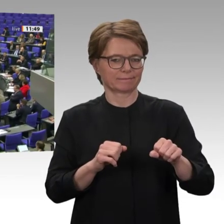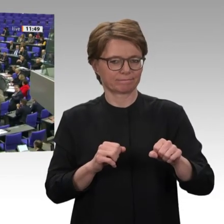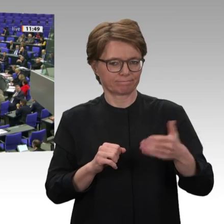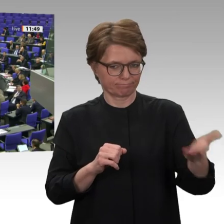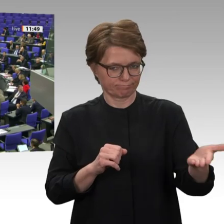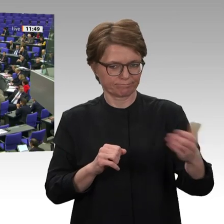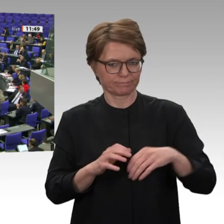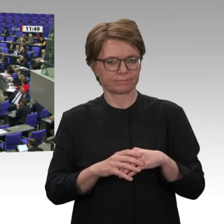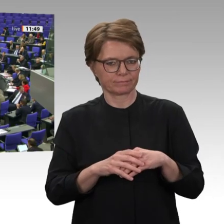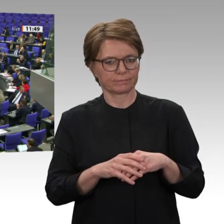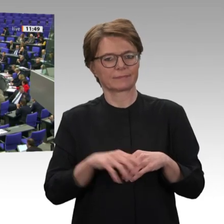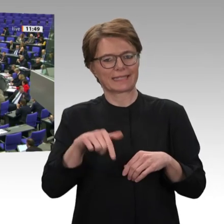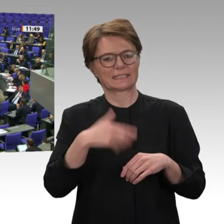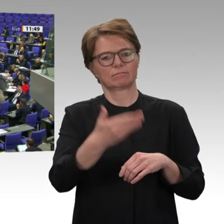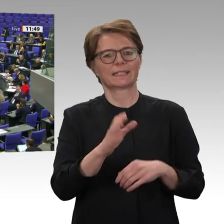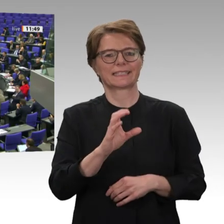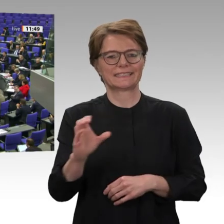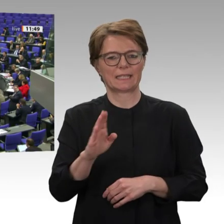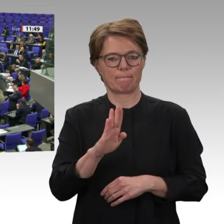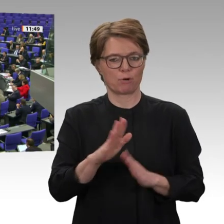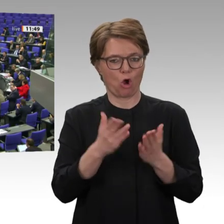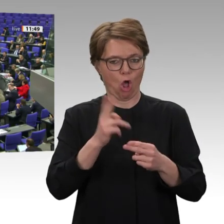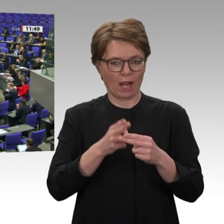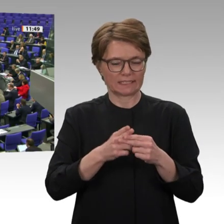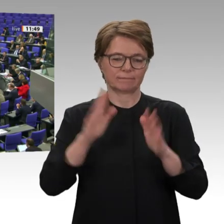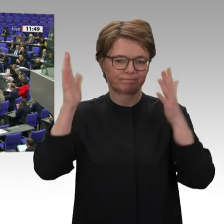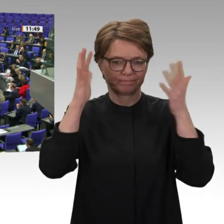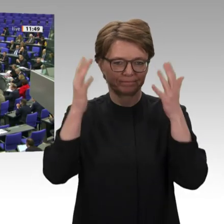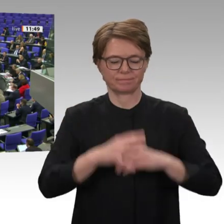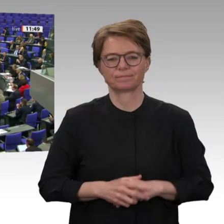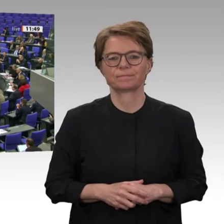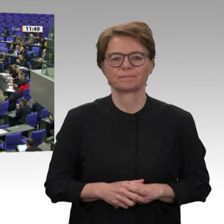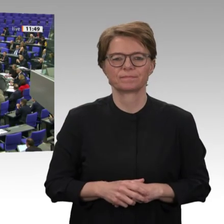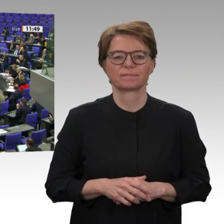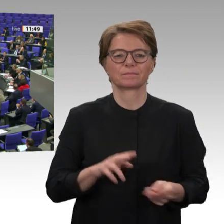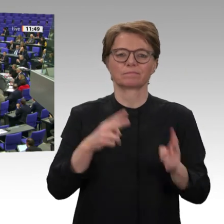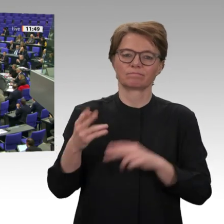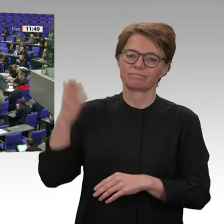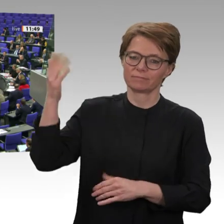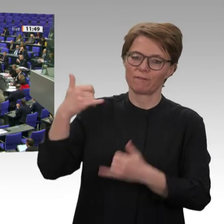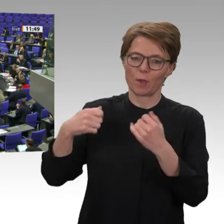Frau Präsidentin! Meine Damen und Herren! Ich begrüße auf der Tribüne drei sudanesische Aktivistinnen der hier in Deutschland aktiven